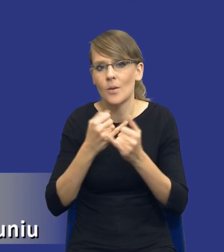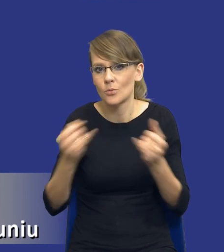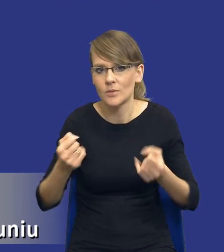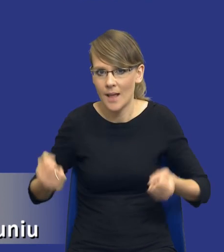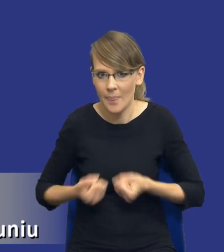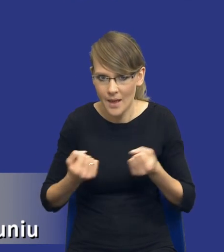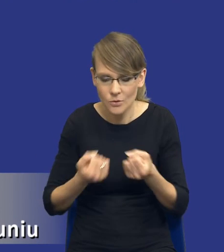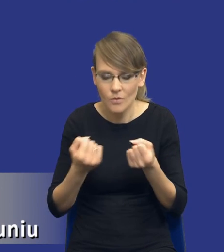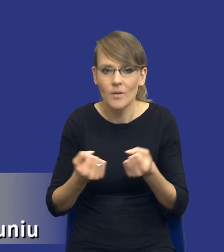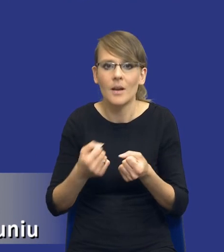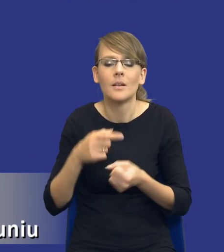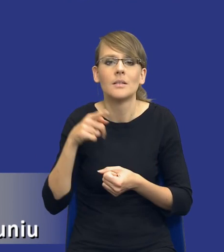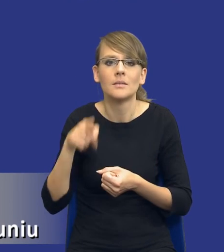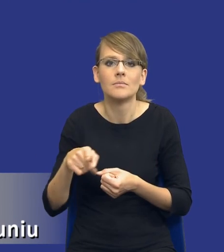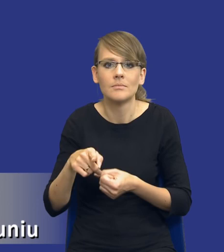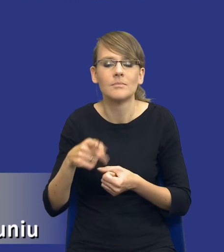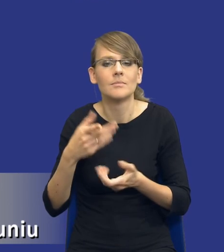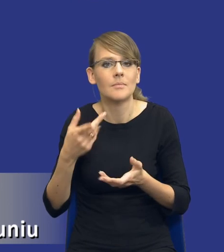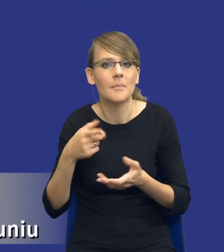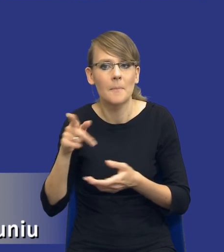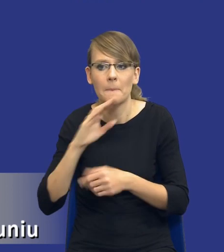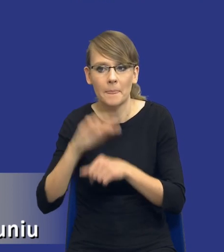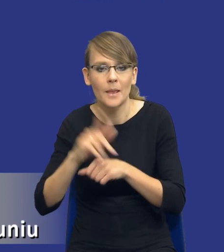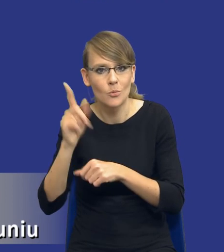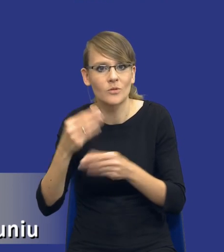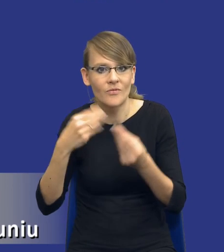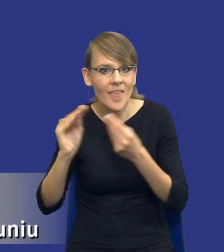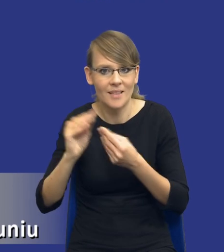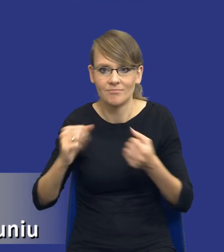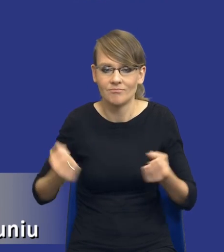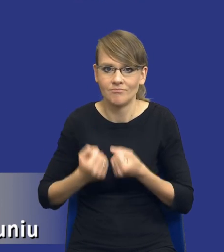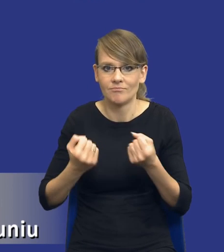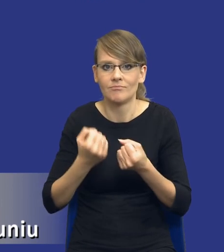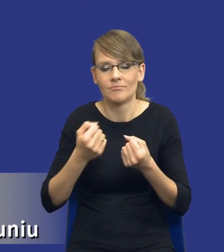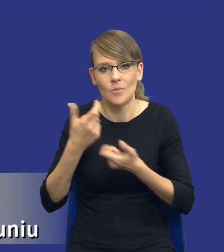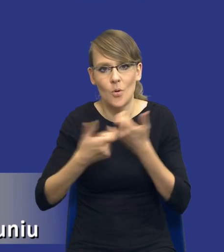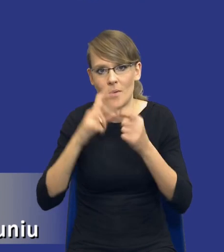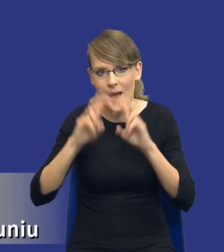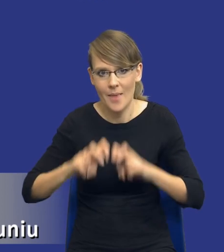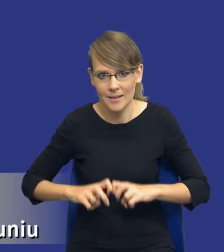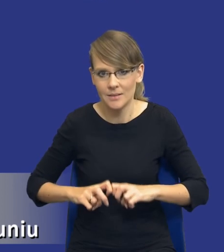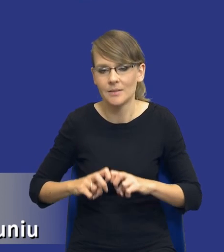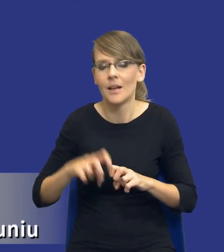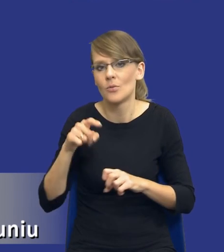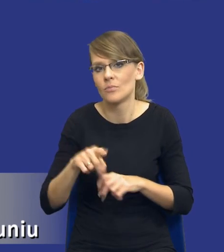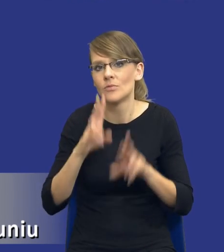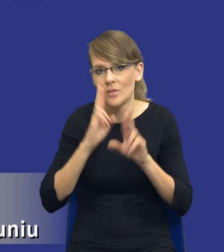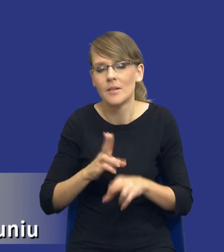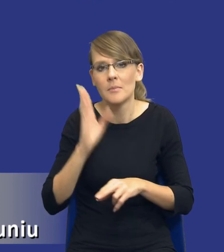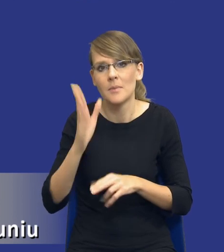większego zazwyczaj zaangażowania zamawiającego na takie, na taką analizę rzeczywiście będziemy potrzebowali po prostu więcej czasu.